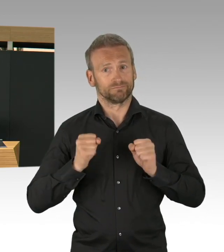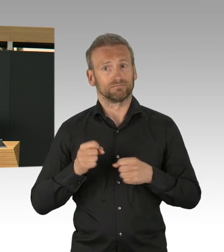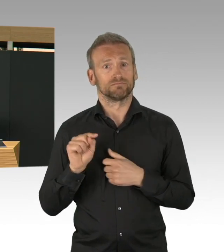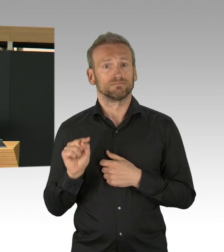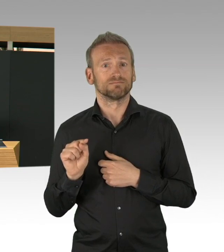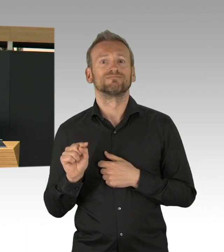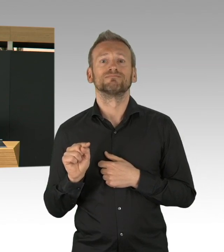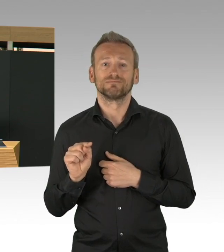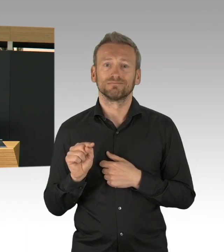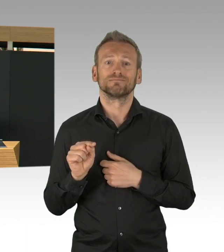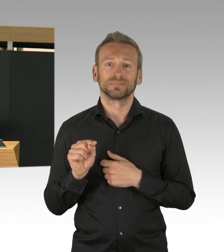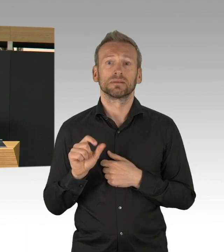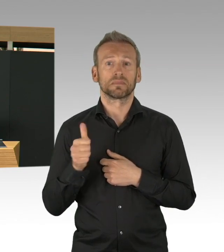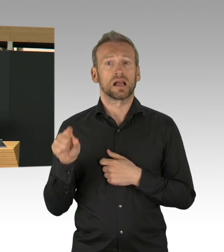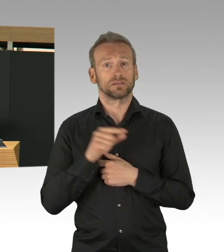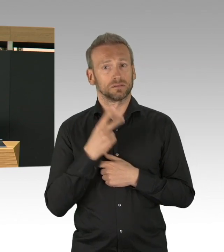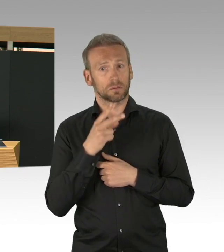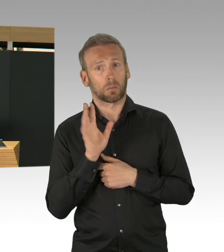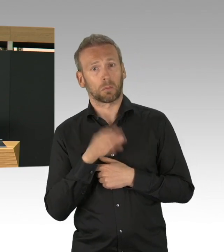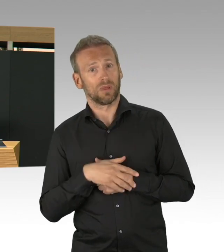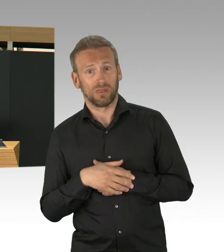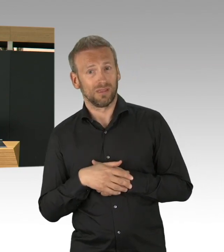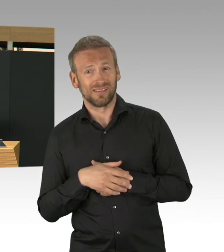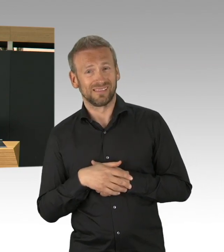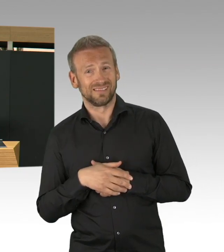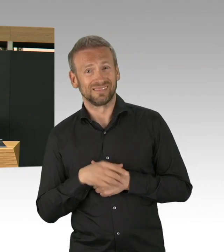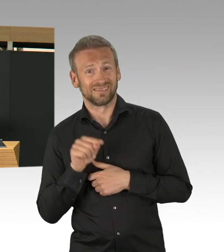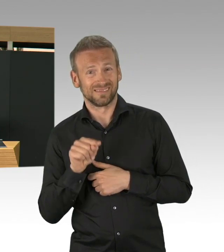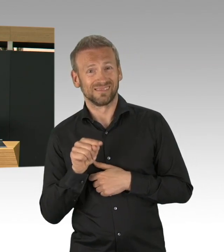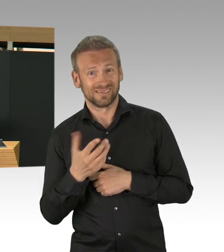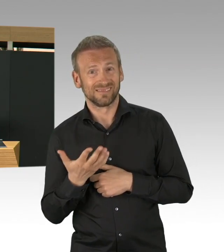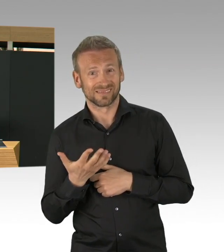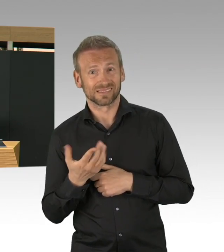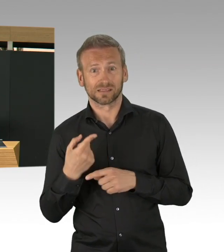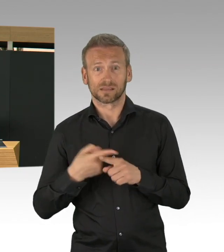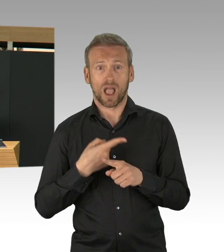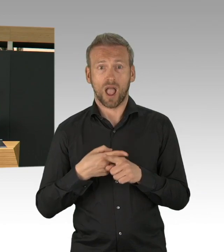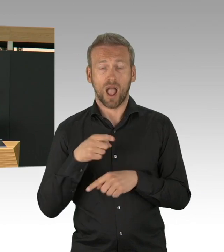weil sie jeden positiven Fall nachverfolgen, die Kontaktpersonen identifizieren, sie isolieren,